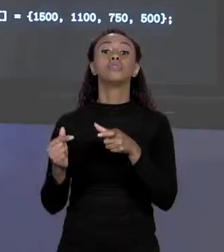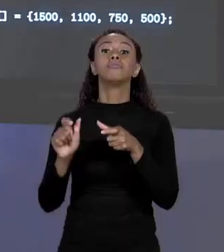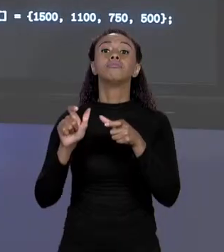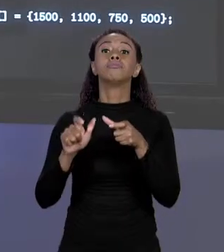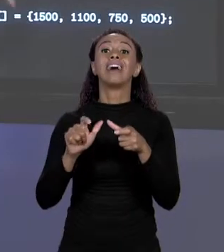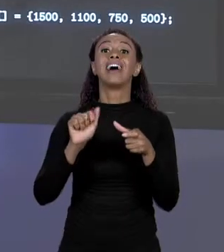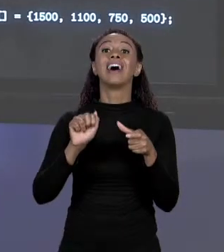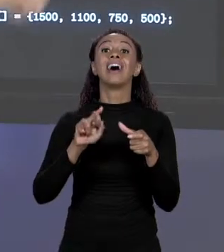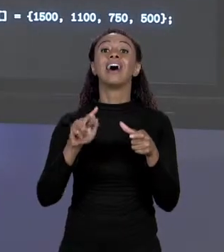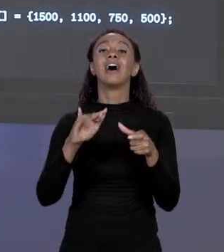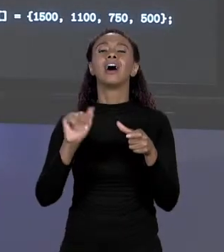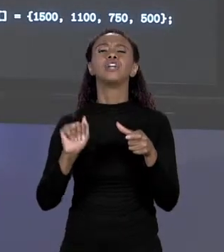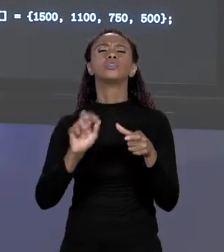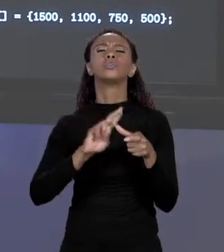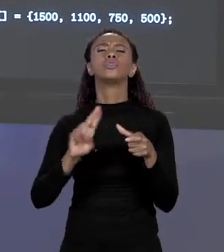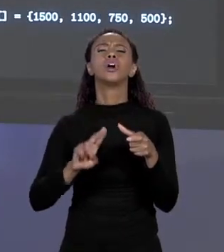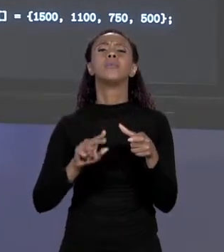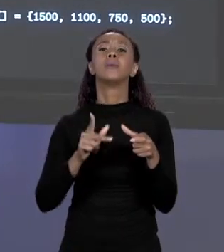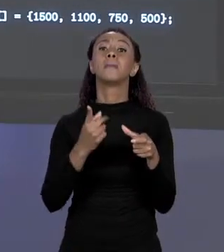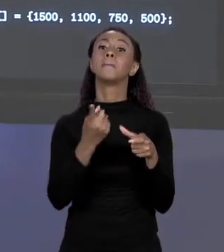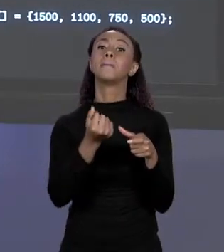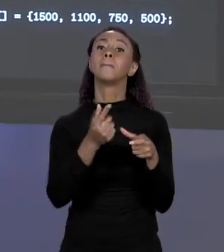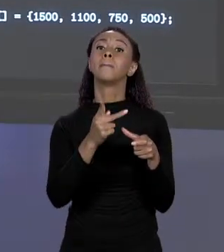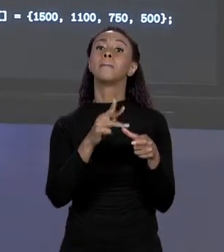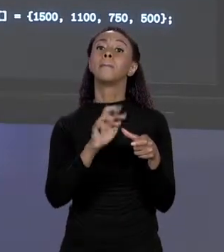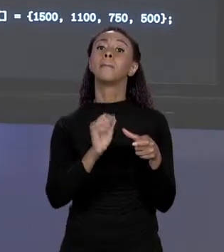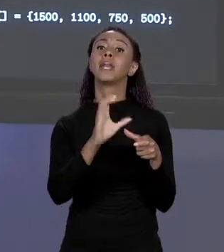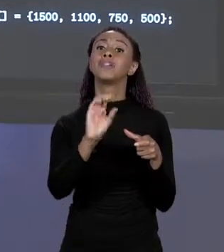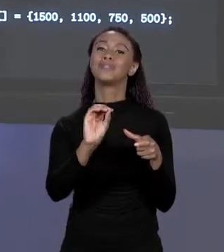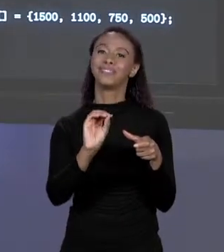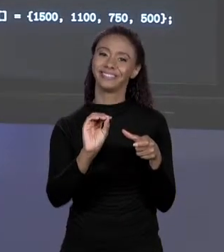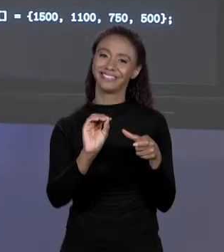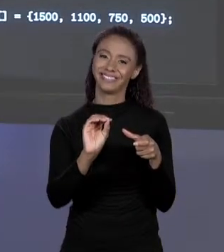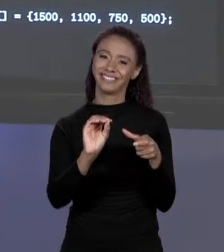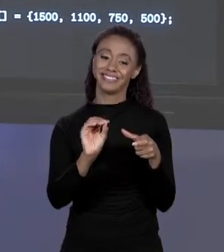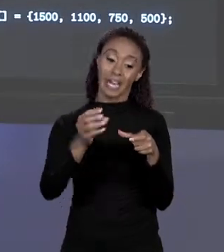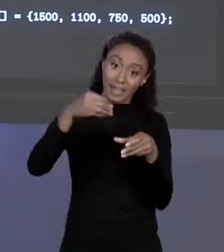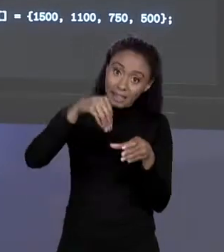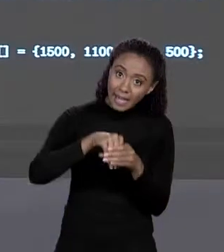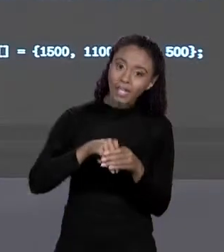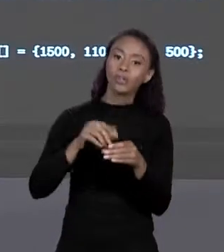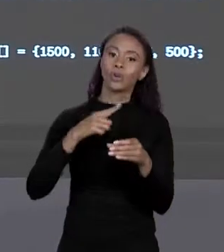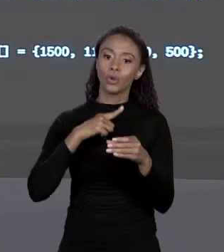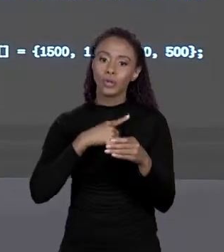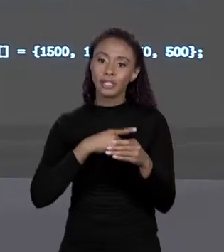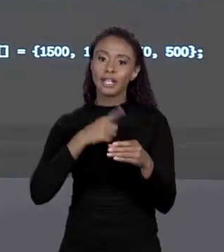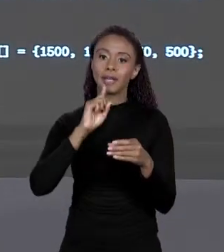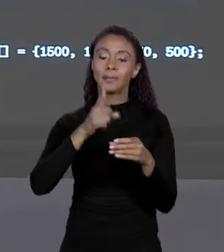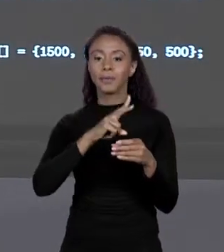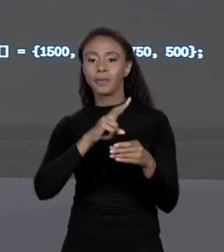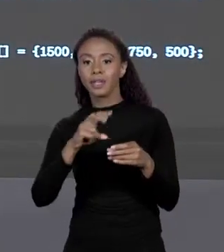1.100, 750, 500. ENTÃO O PREÇO DA ALVENARIA VAI ESTAR NA PRIMEIRA POSIÇÃO DO ARRANJO, O